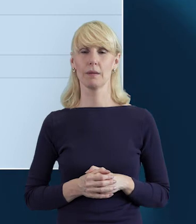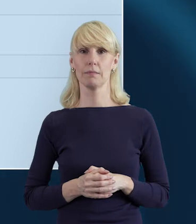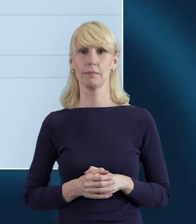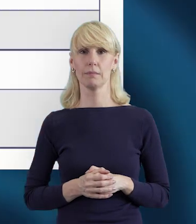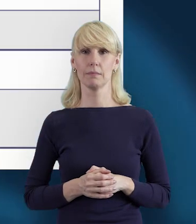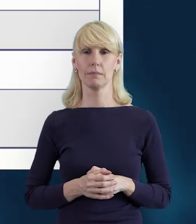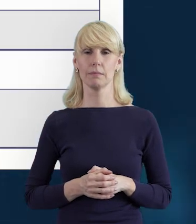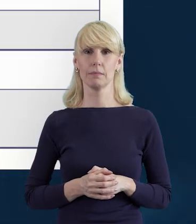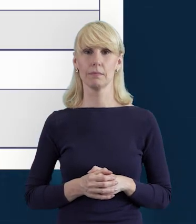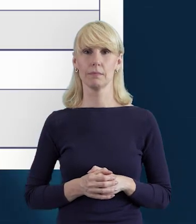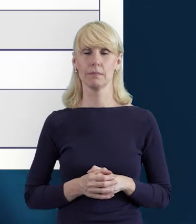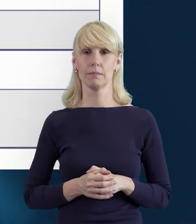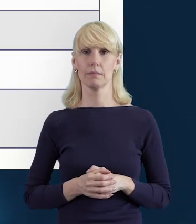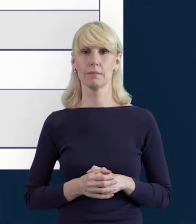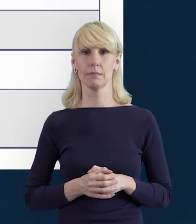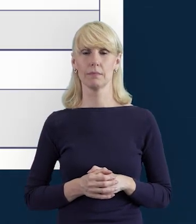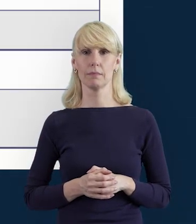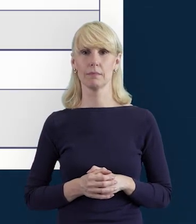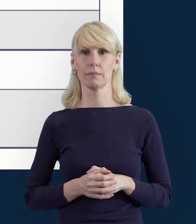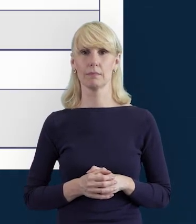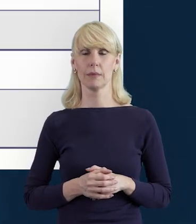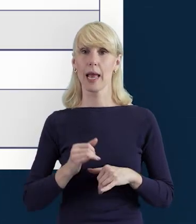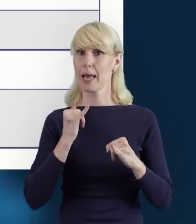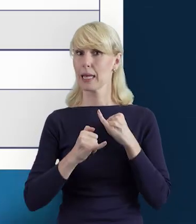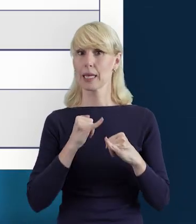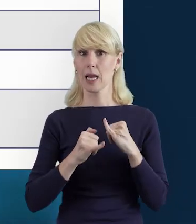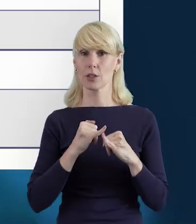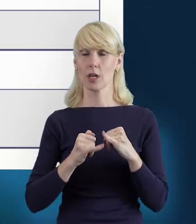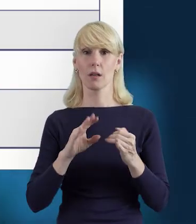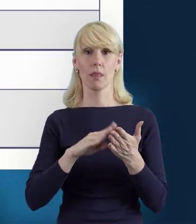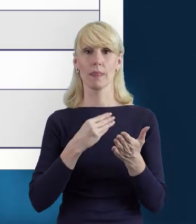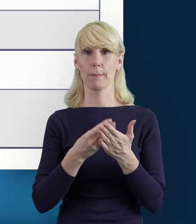że przy próbie zapisu danych